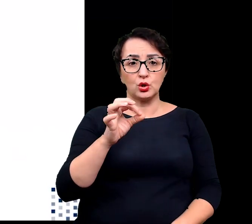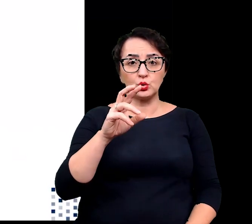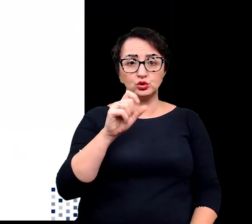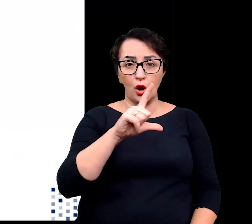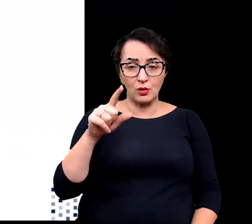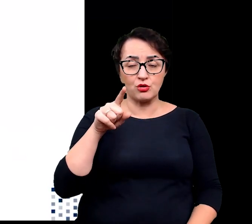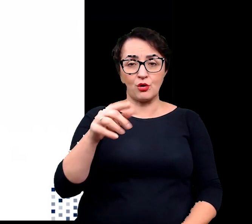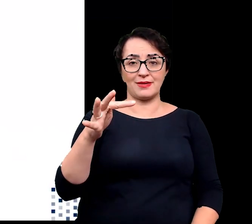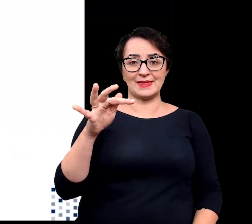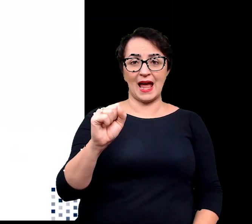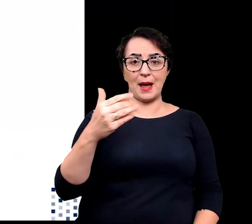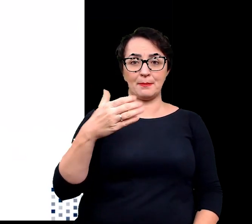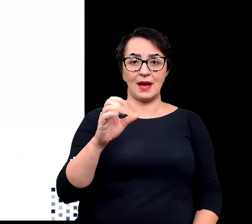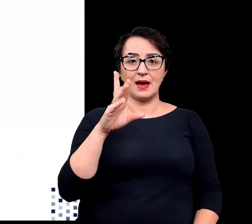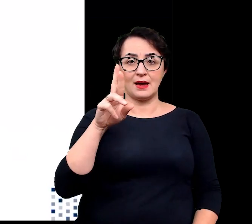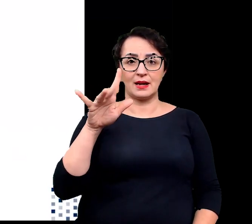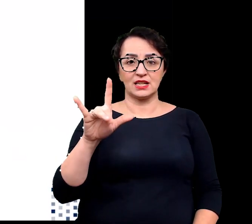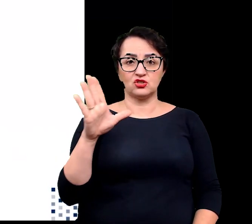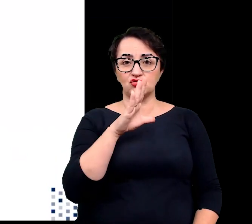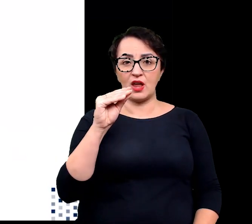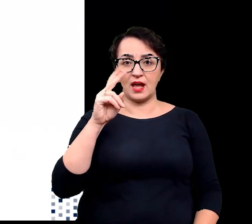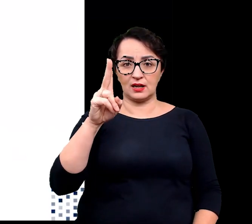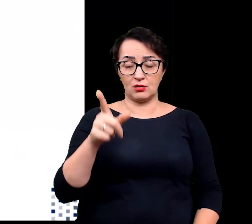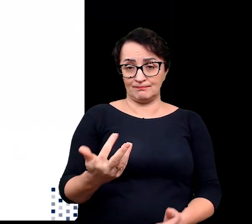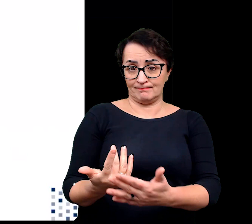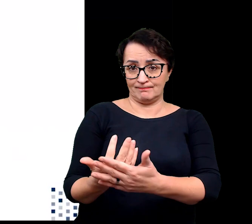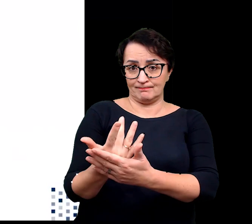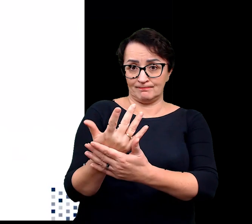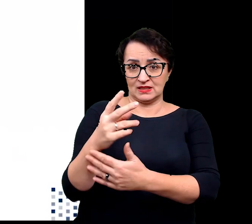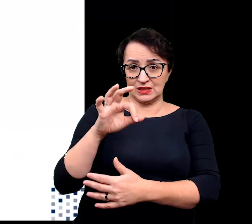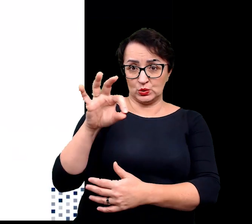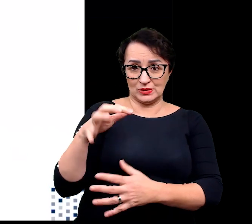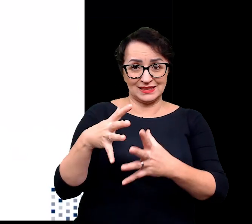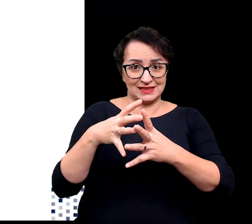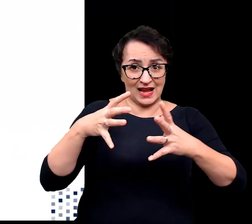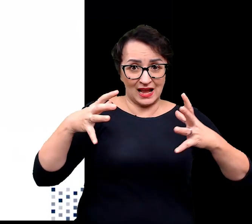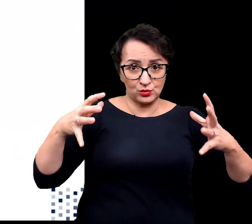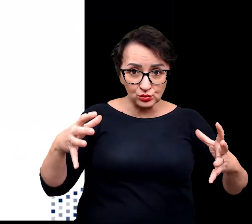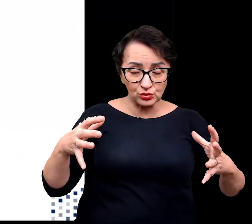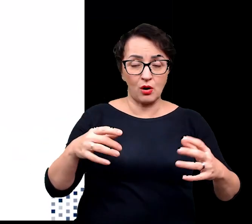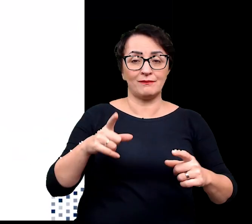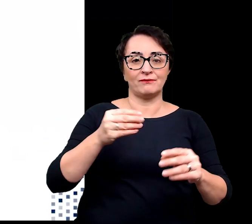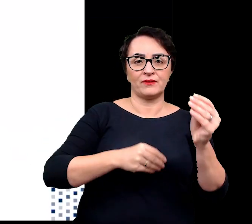u którego wraz ze wzrostem zasolenia zwiększa się zarówno tempo